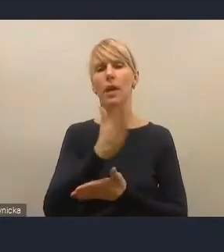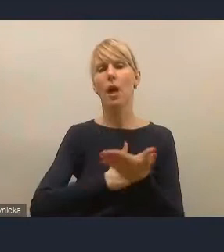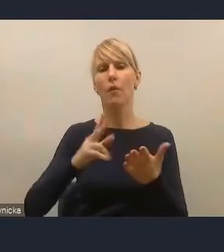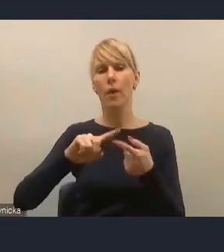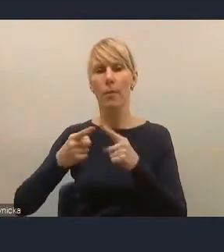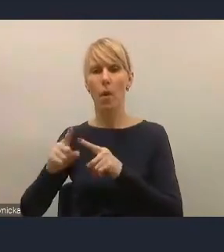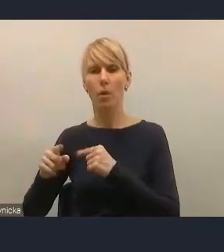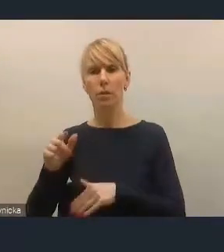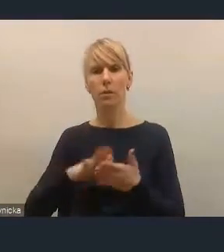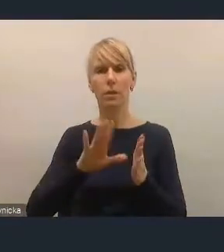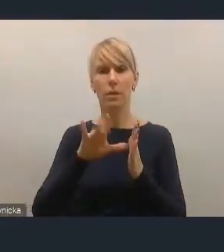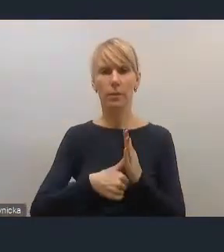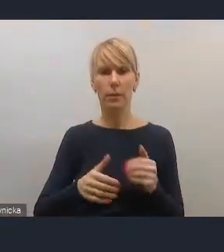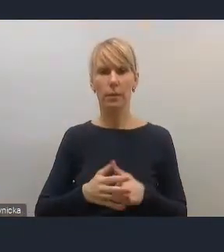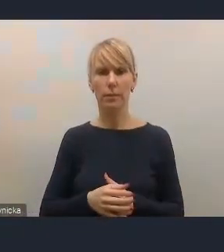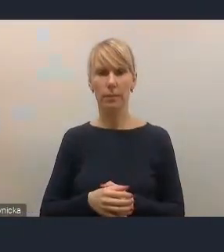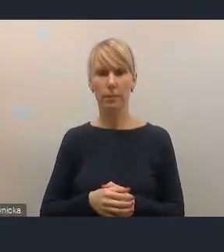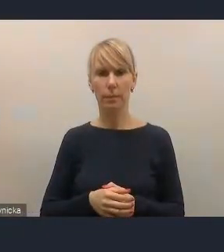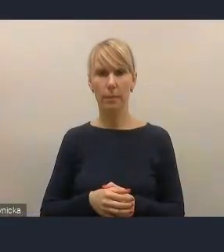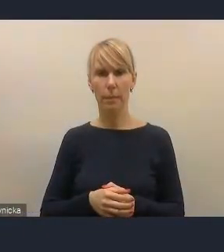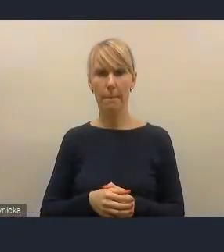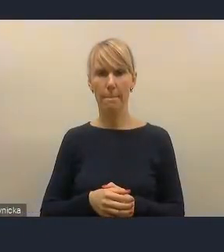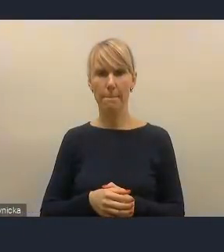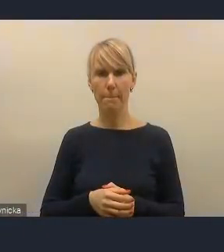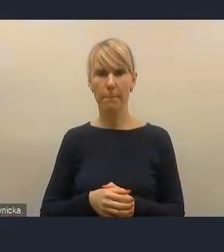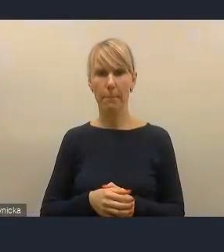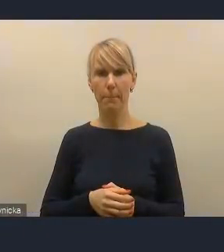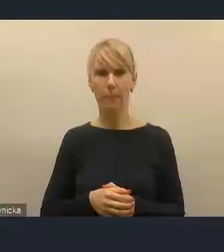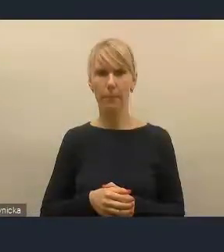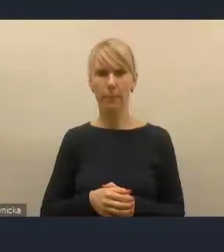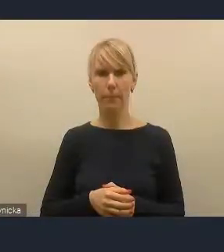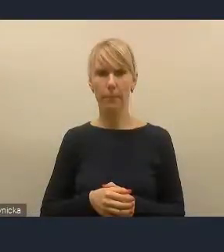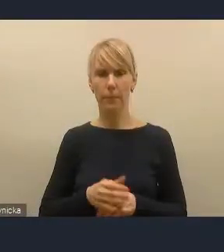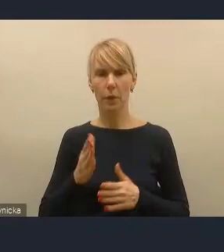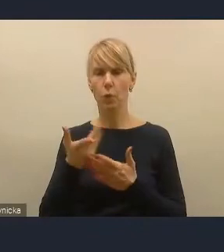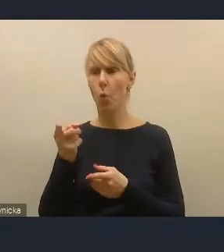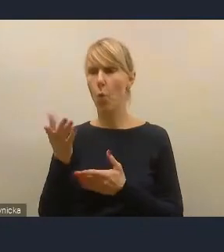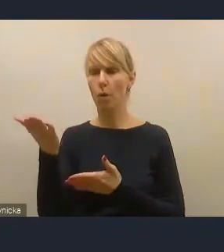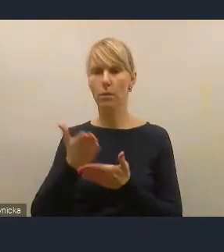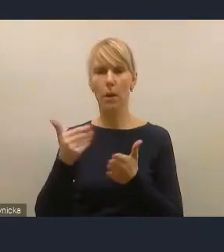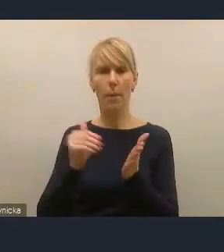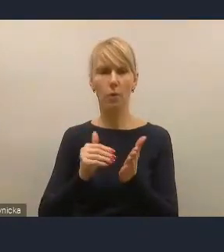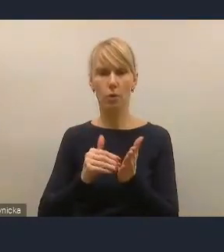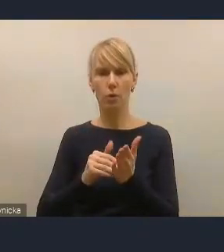odnoszącymi się przede wszystkim do dwóch elementów, do potrzeby, moim zdaniem, wzmocnienia dwóch obszarów.